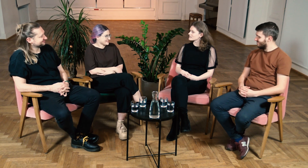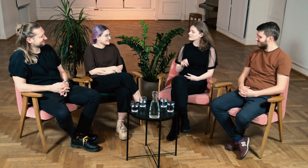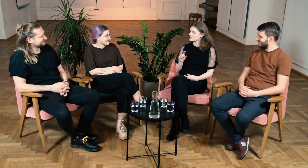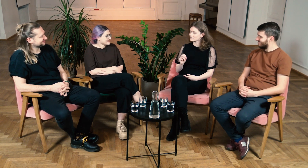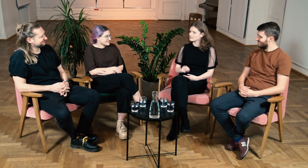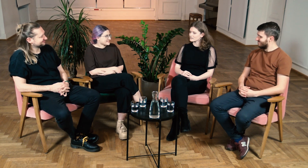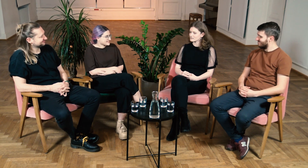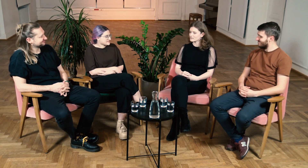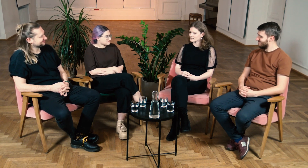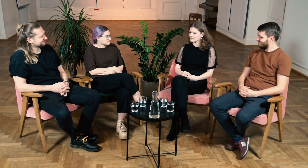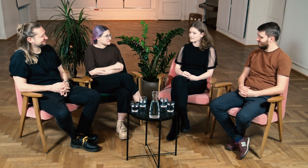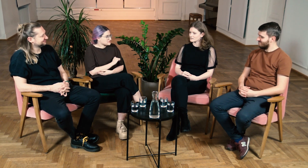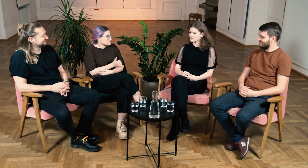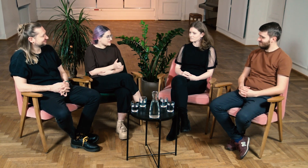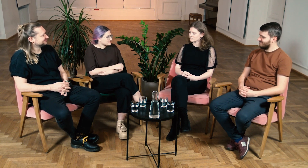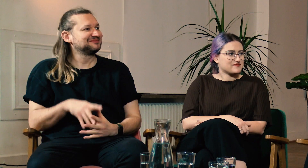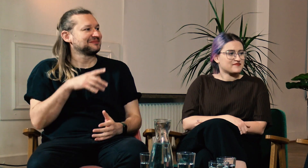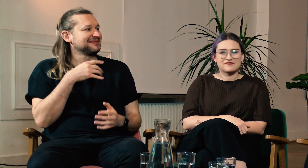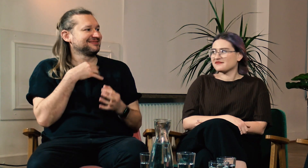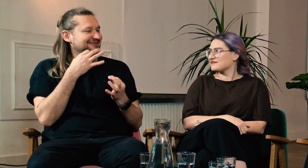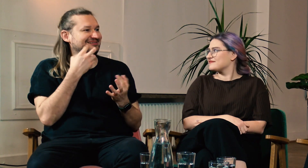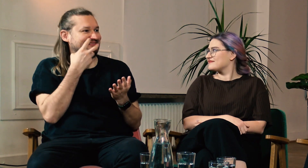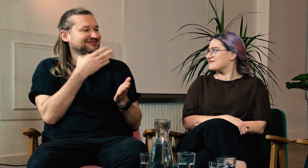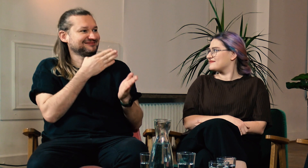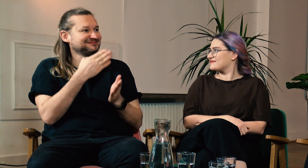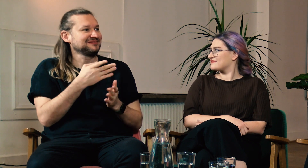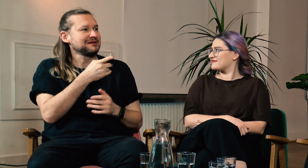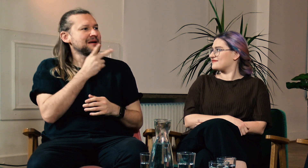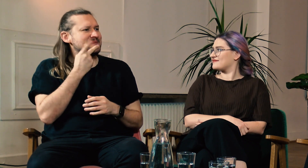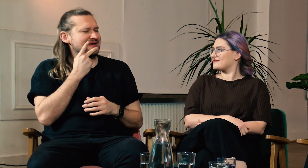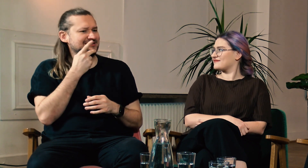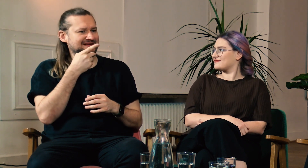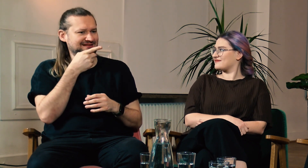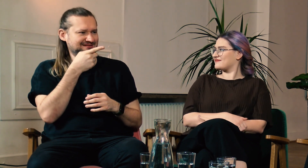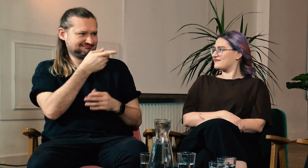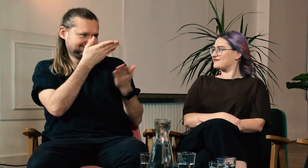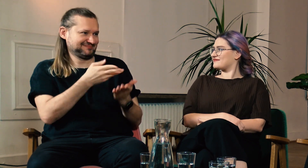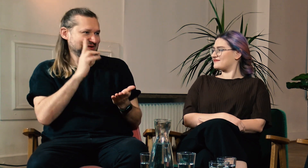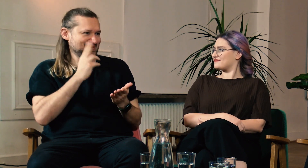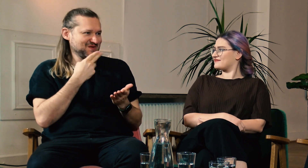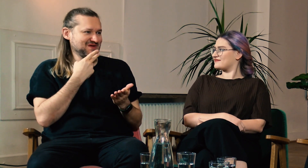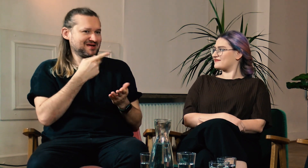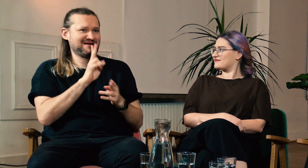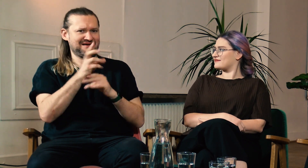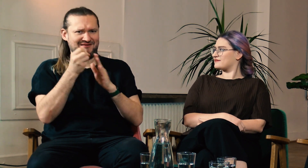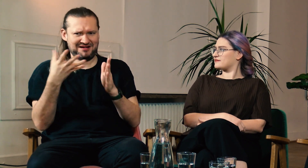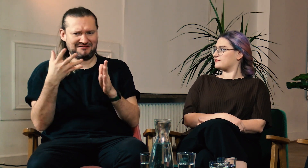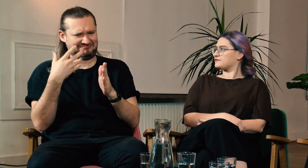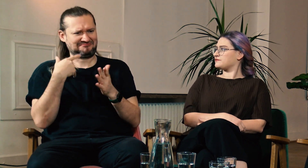B: Tak, dokładnie. W: Super! M: Chciałbym przejść teraz do Ciebie Marcinie. Jesteś Głuchy i poszedłeś na studia FPJM.